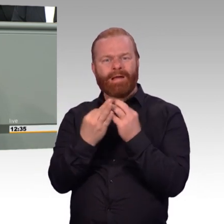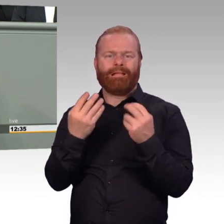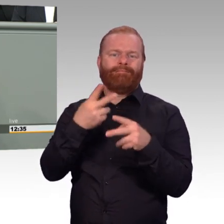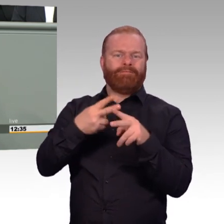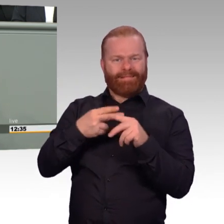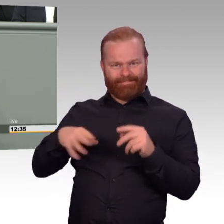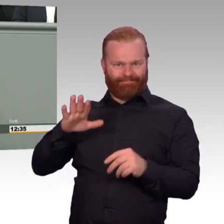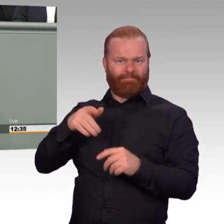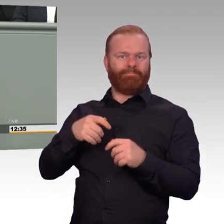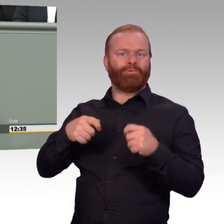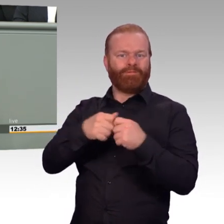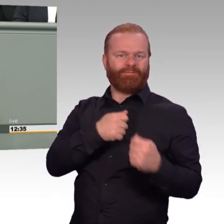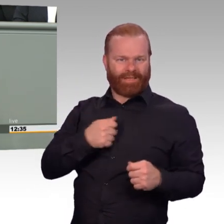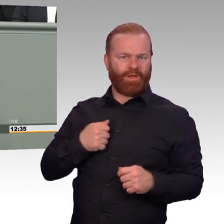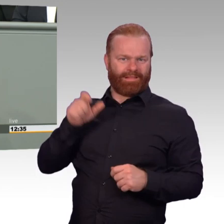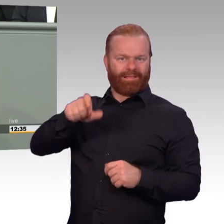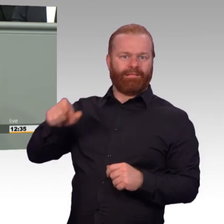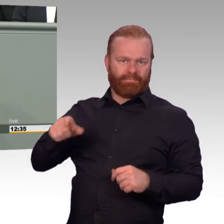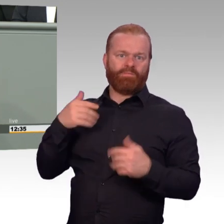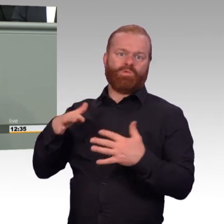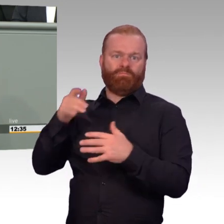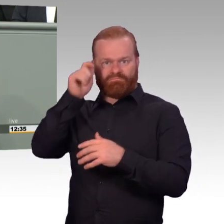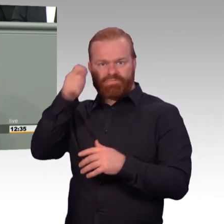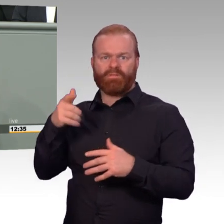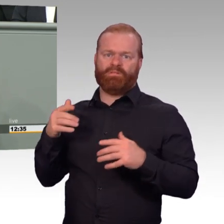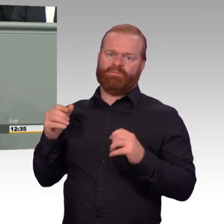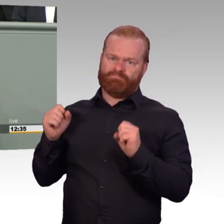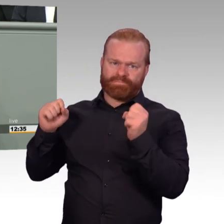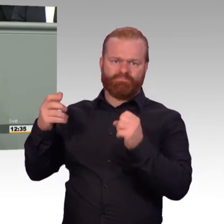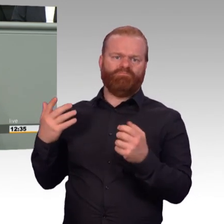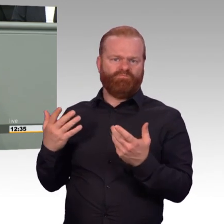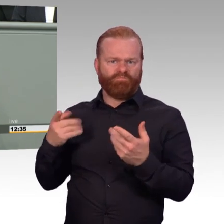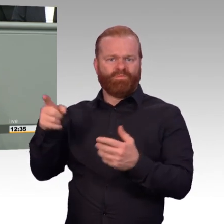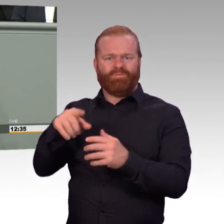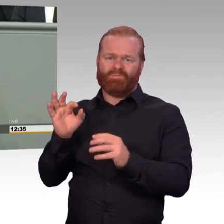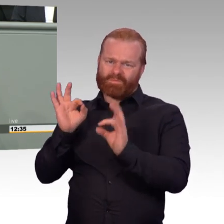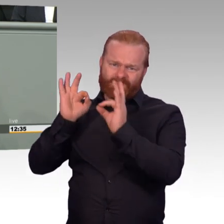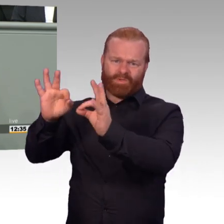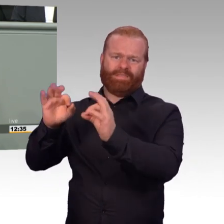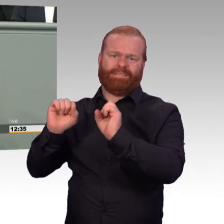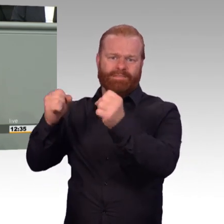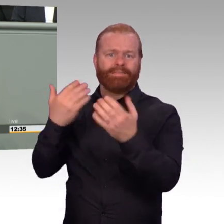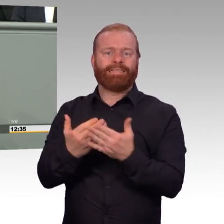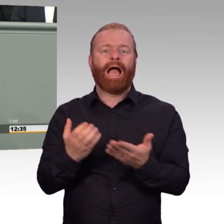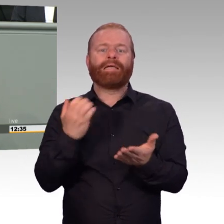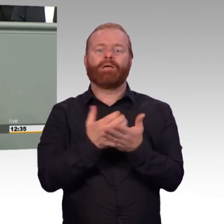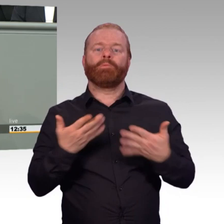Personal und Material müssen spürbar bei den Menschen in der Bundeswehr ankommen. Ich freue mich sehr auf die weiteren Beratungen,